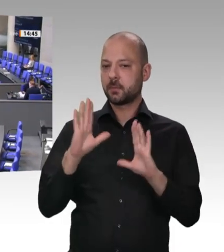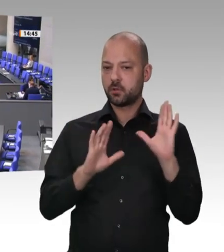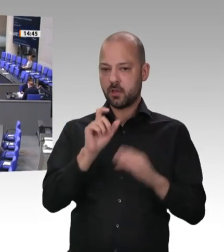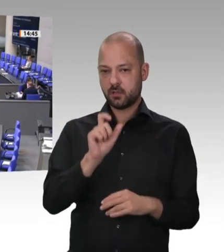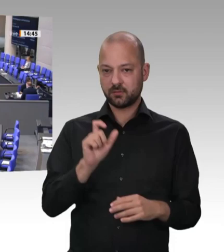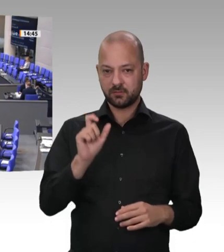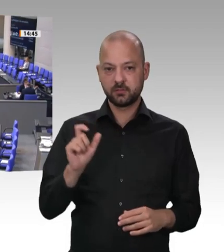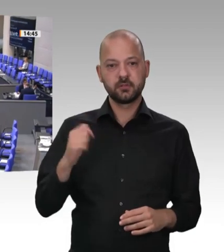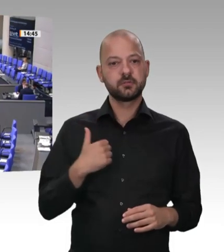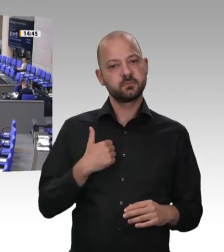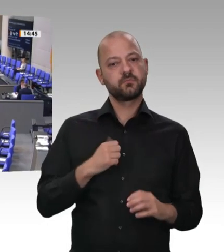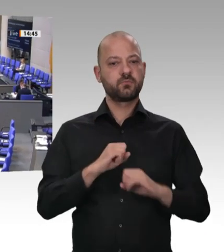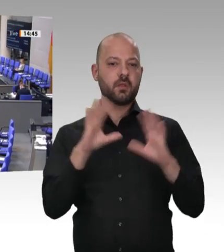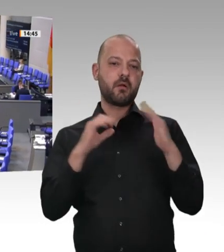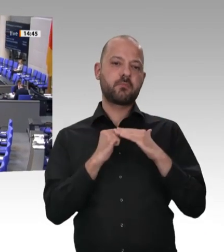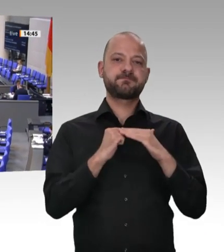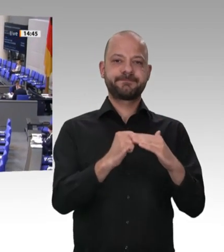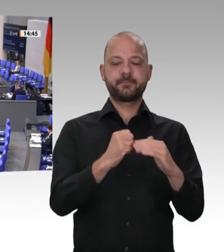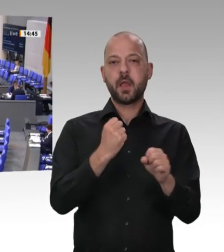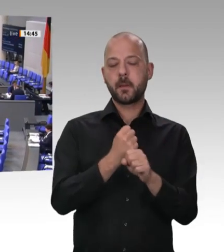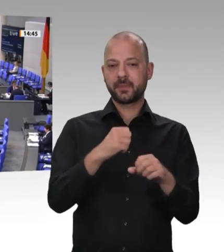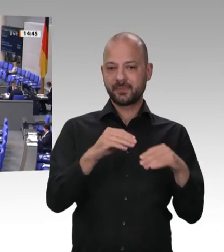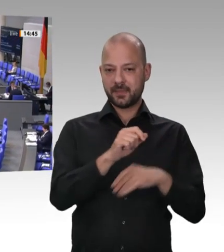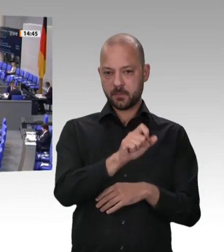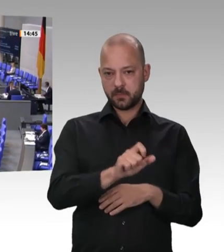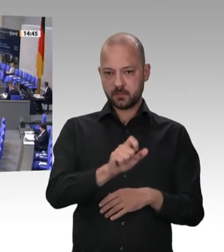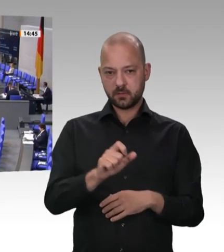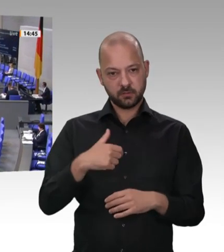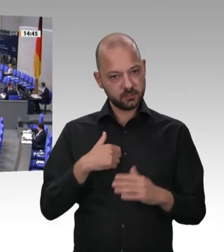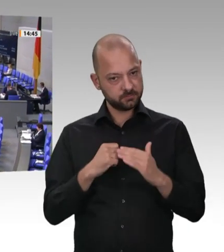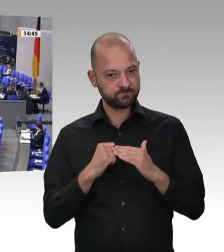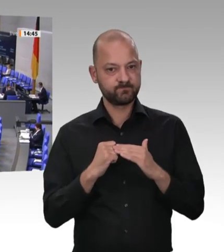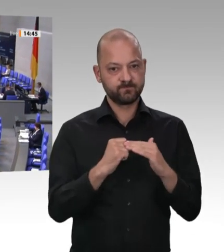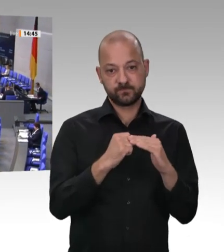bedeutend mitgestalten, weil ihr Innovationsgeist uns enormen Wohlstand beschert hat, weil